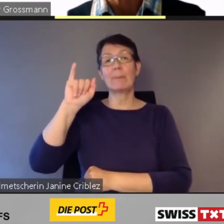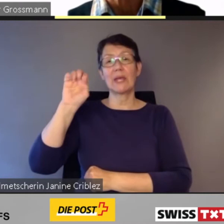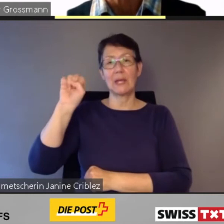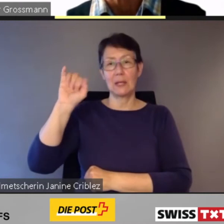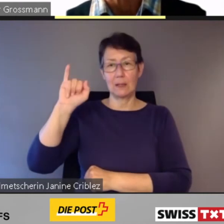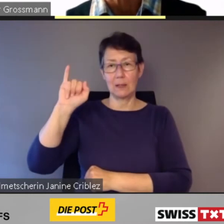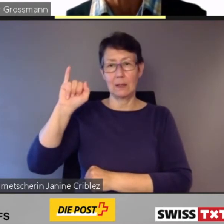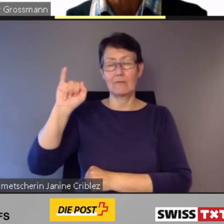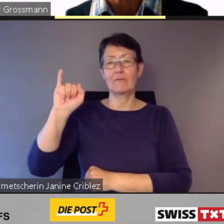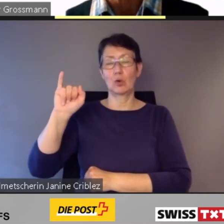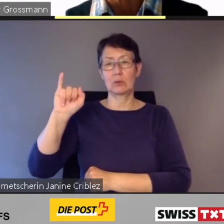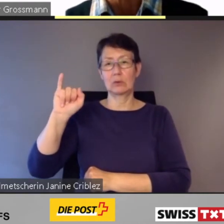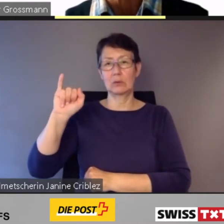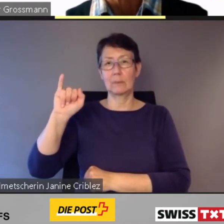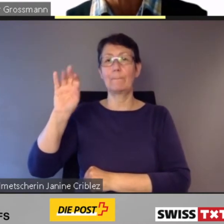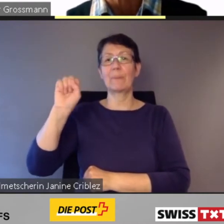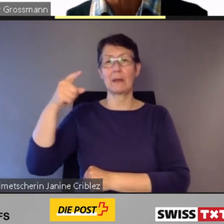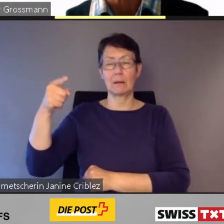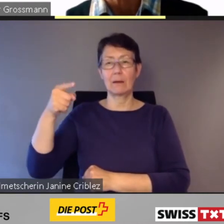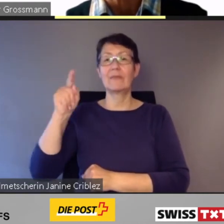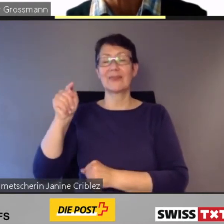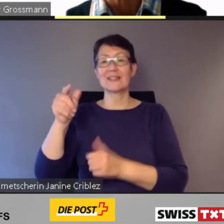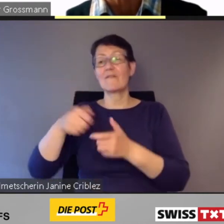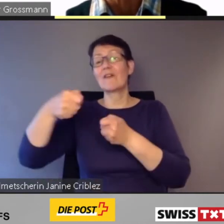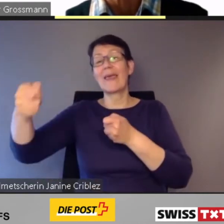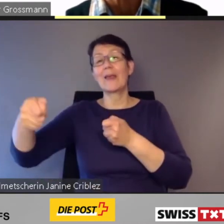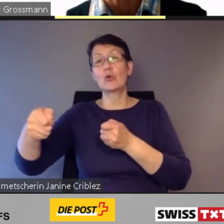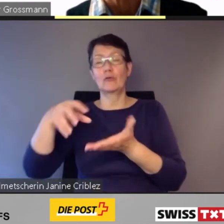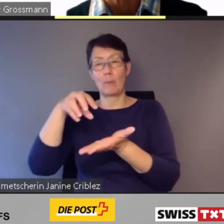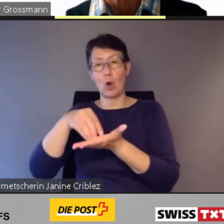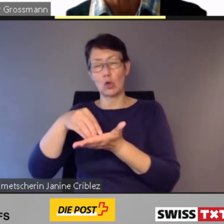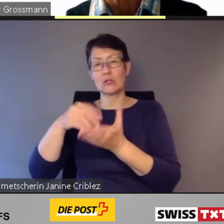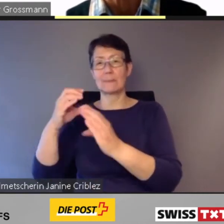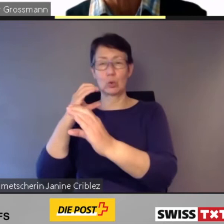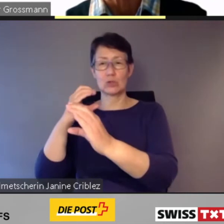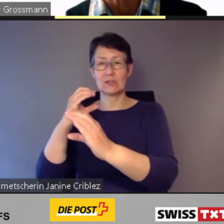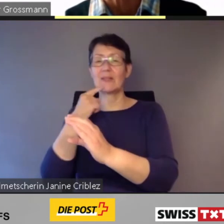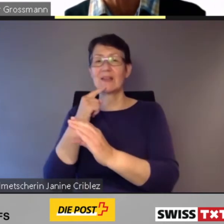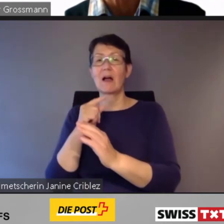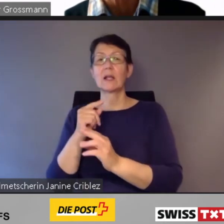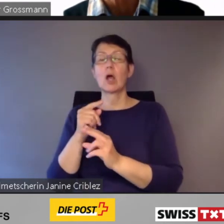On-demand-Leistungen.